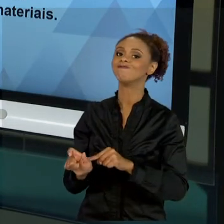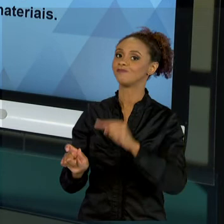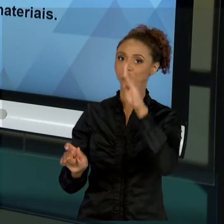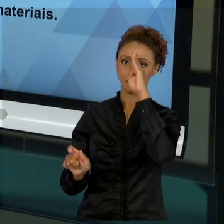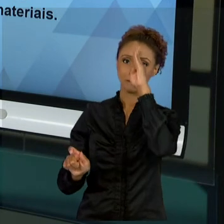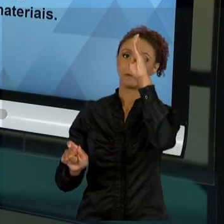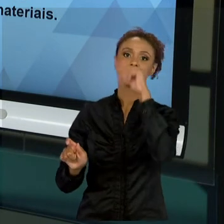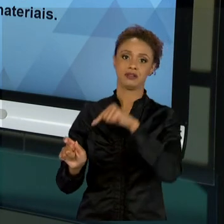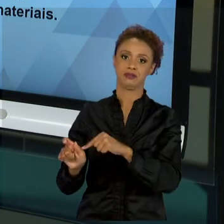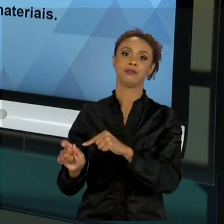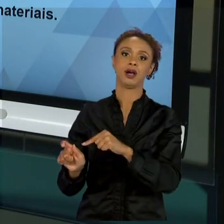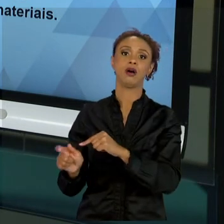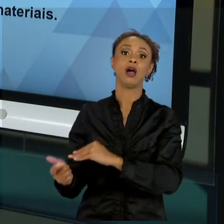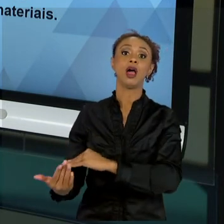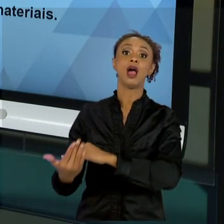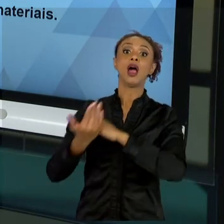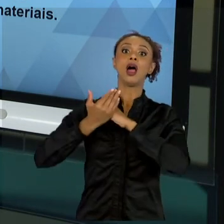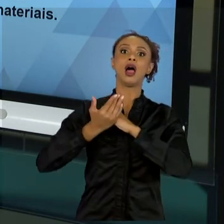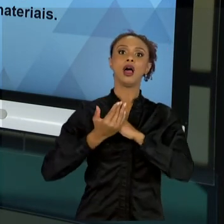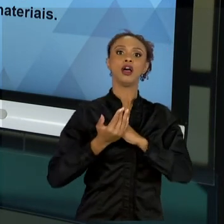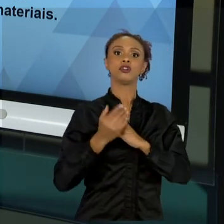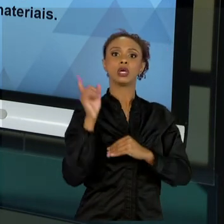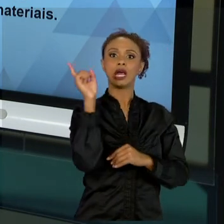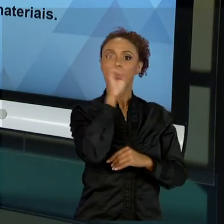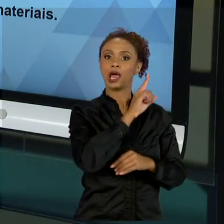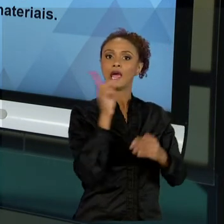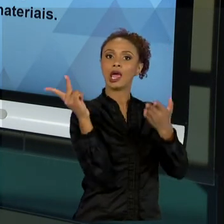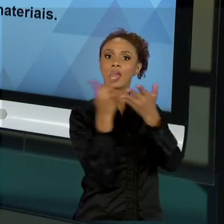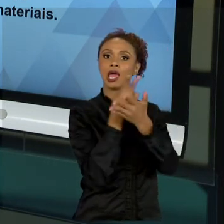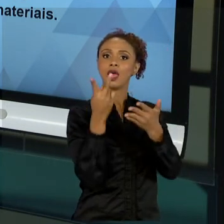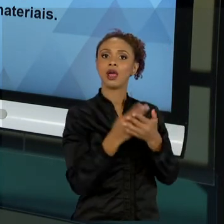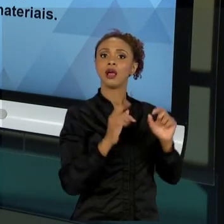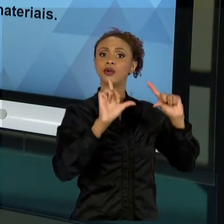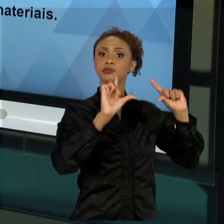SEJAM MITIGADAS E ATINJAMOS O MELHOR RESULTADO É